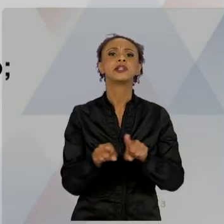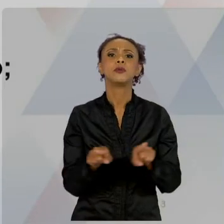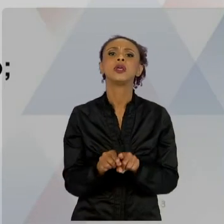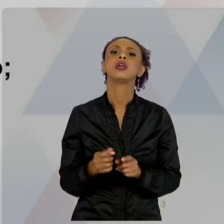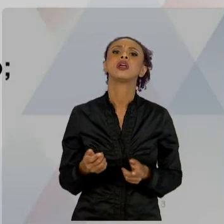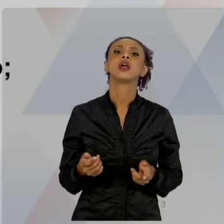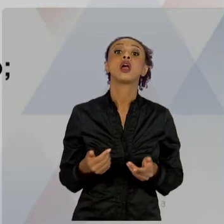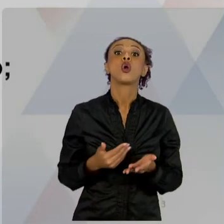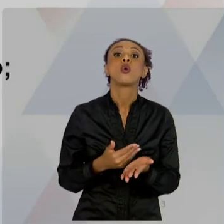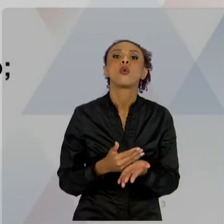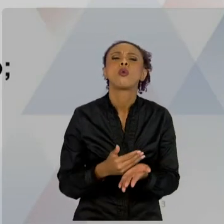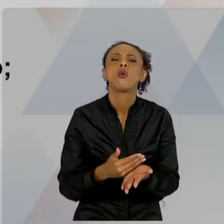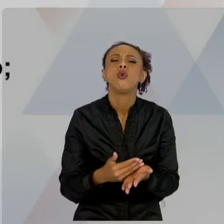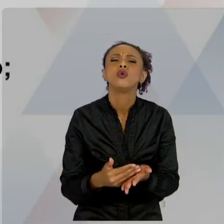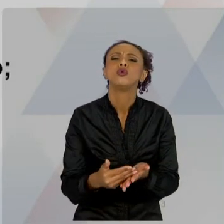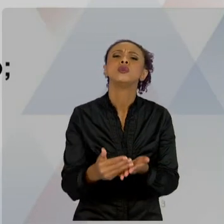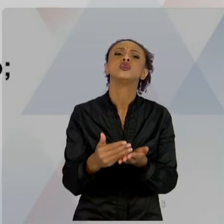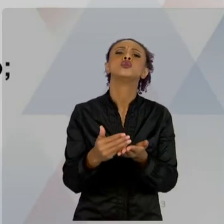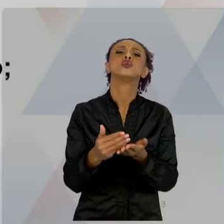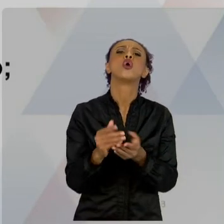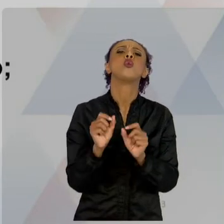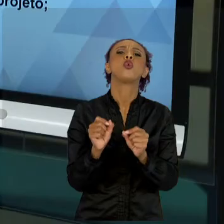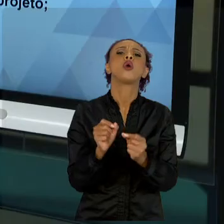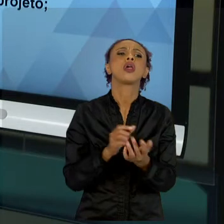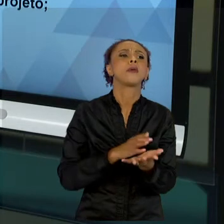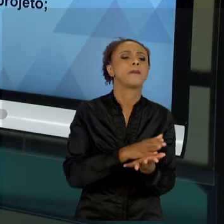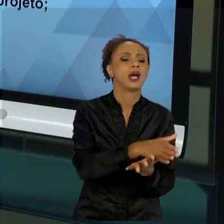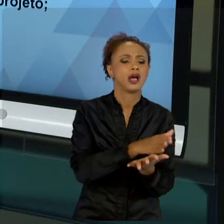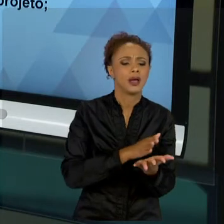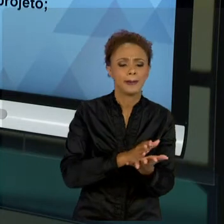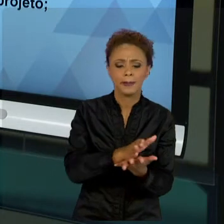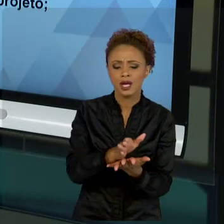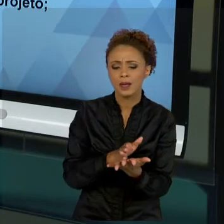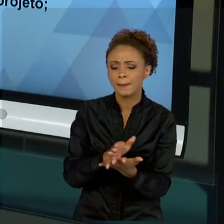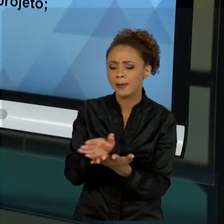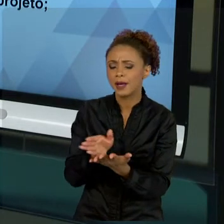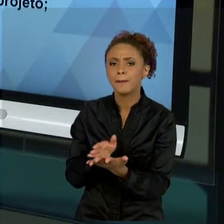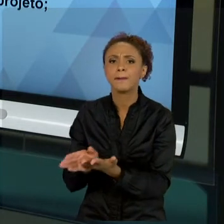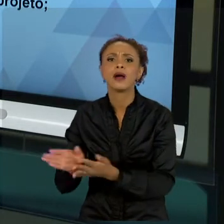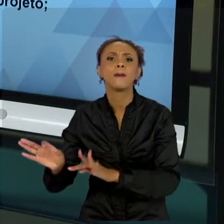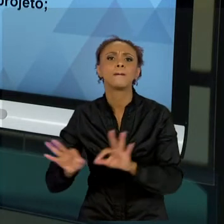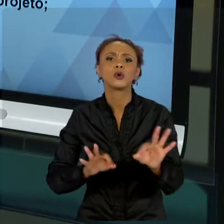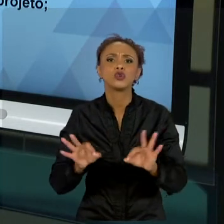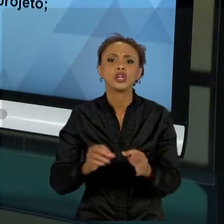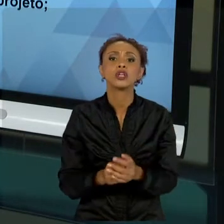PROJETO. O CICLO DE UM PROJETO, CICLO DE VIDA,